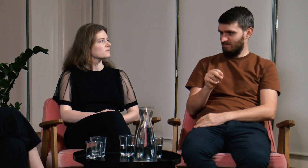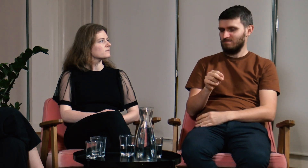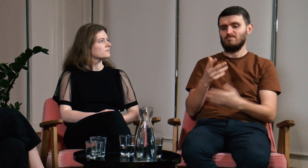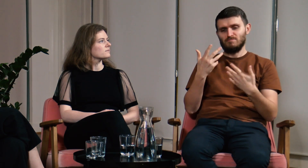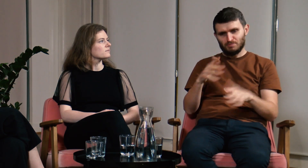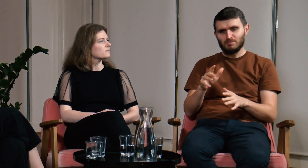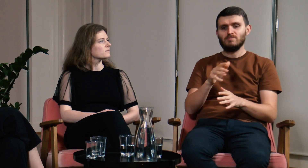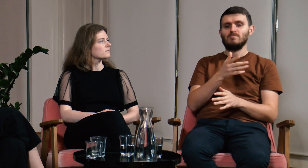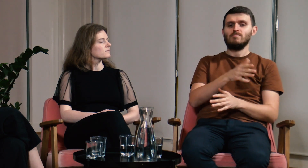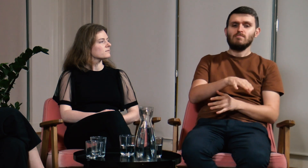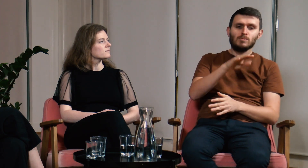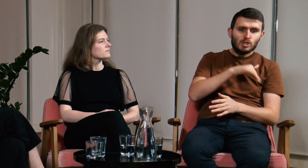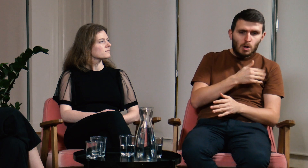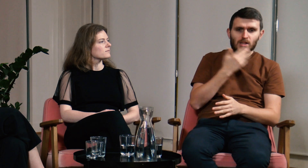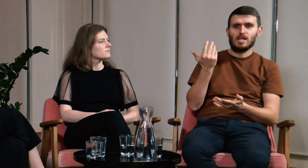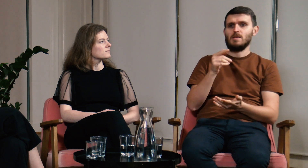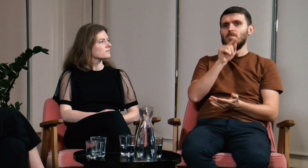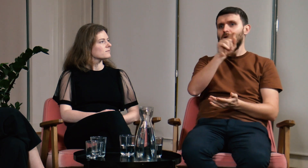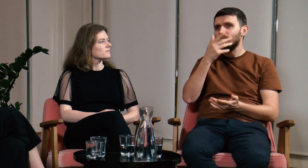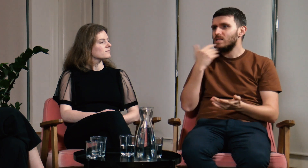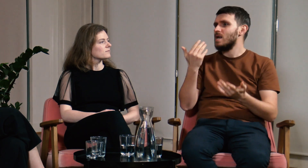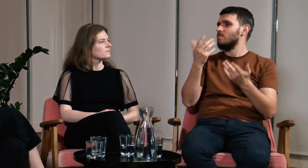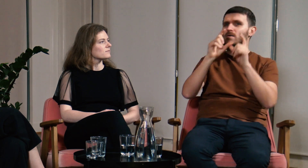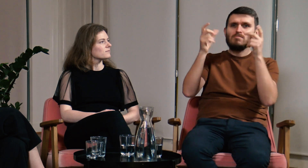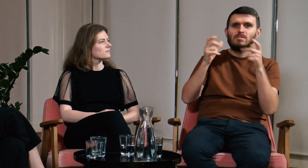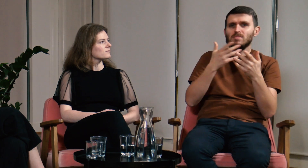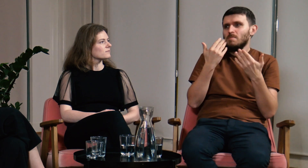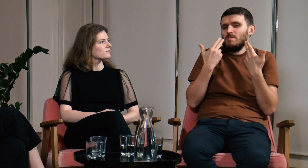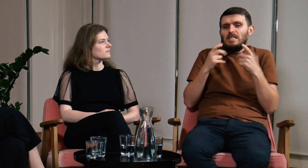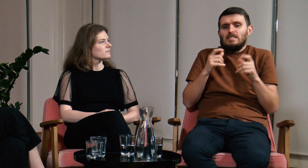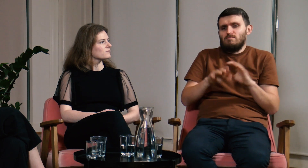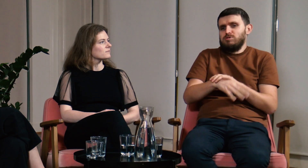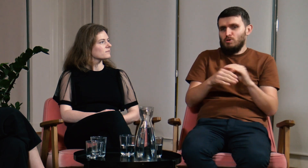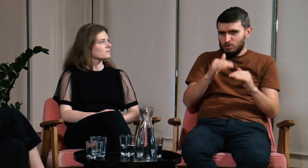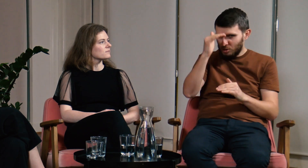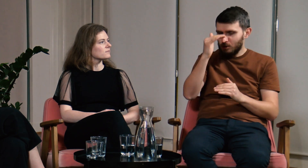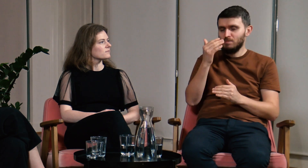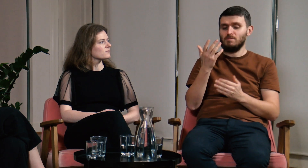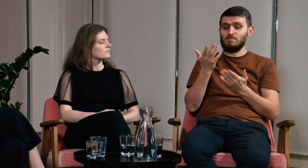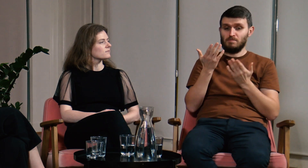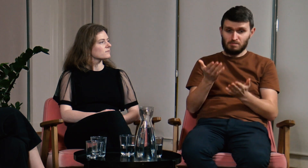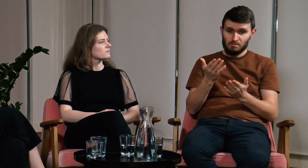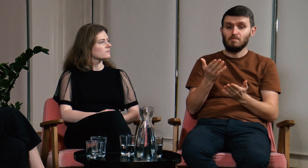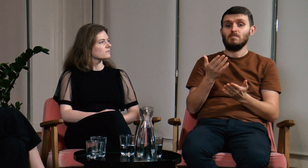W szkole nie było takiego przedmiotu jak polski język migowy, nikt minie tego nie uczył. Dorastając w ogóle nie miałem tej świadomości.